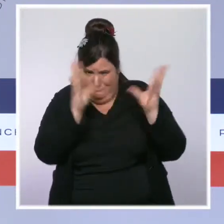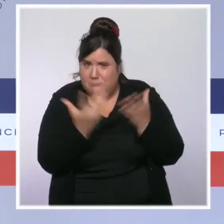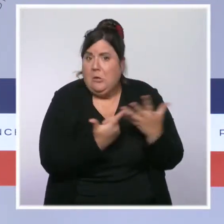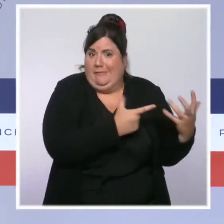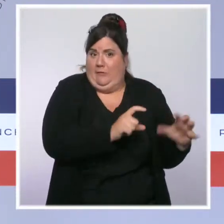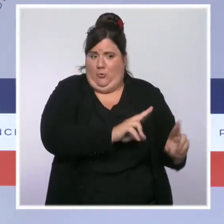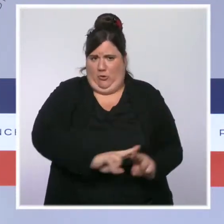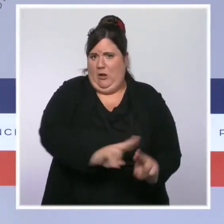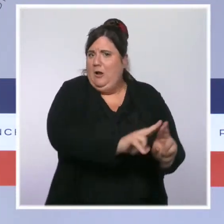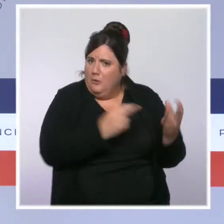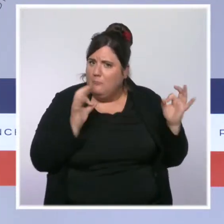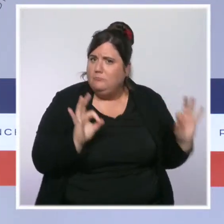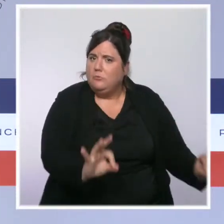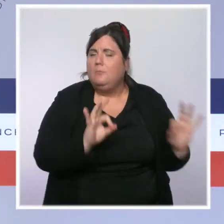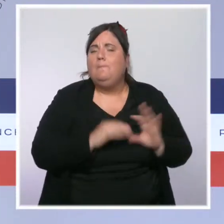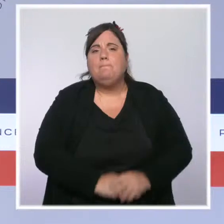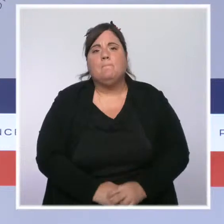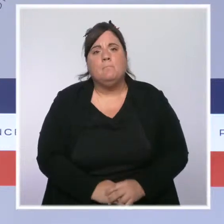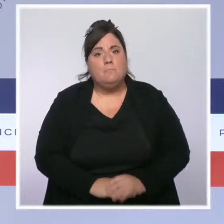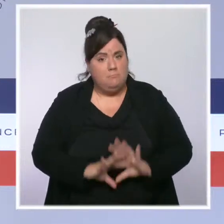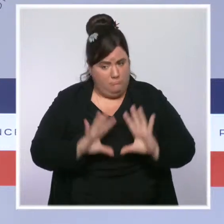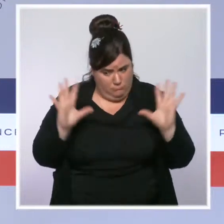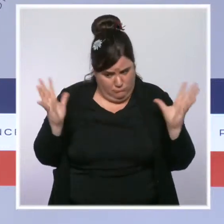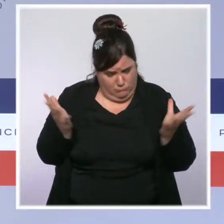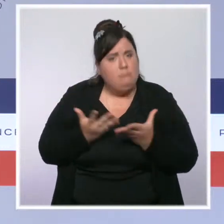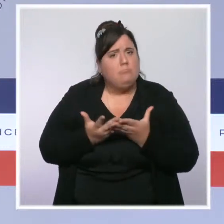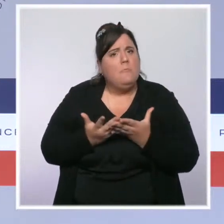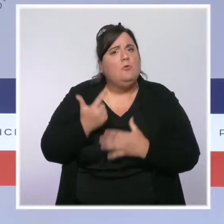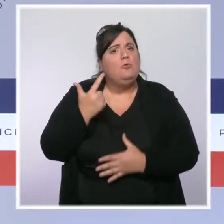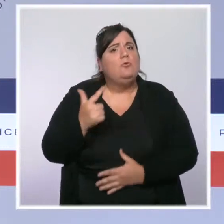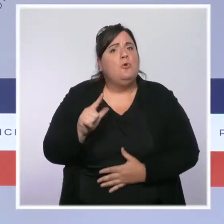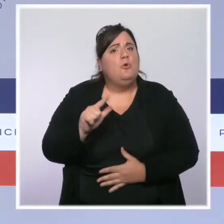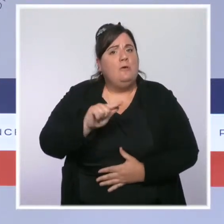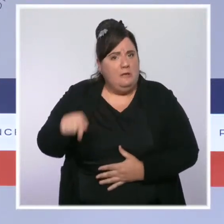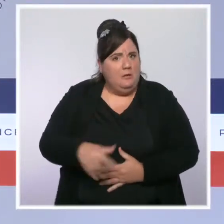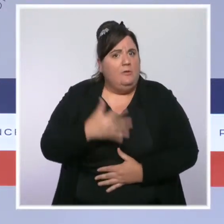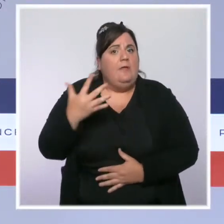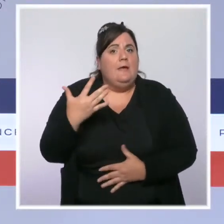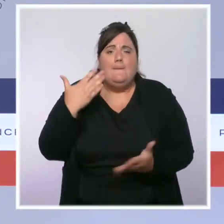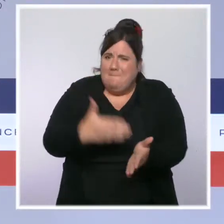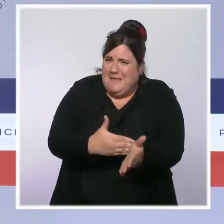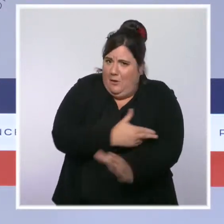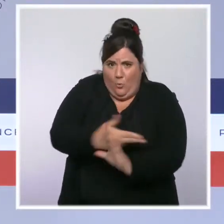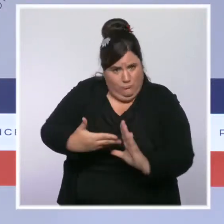augmenté de 2,5 milliards d'euros. C'est une augmentation considérable et pleinement justifiée.